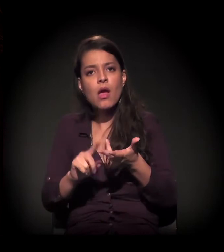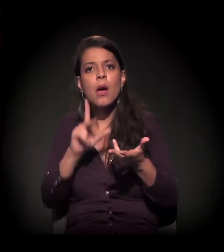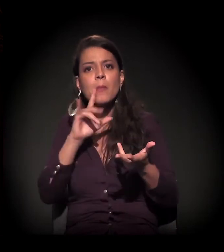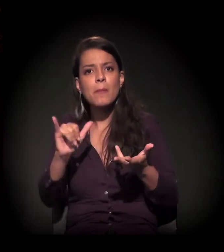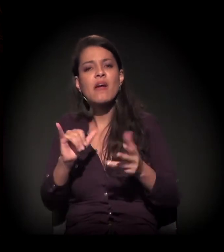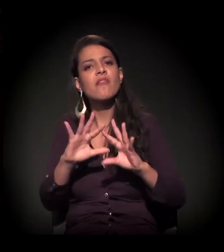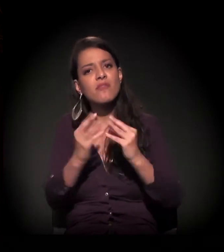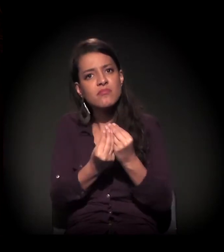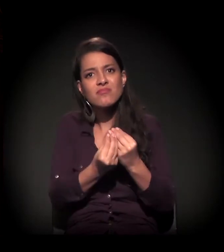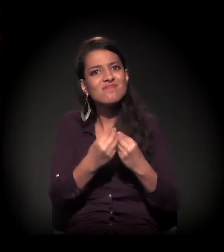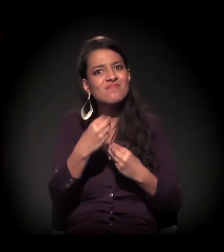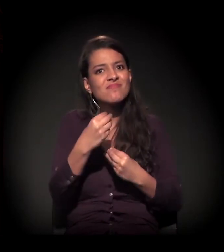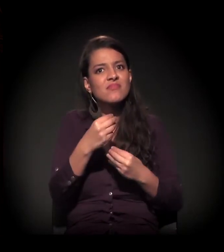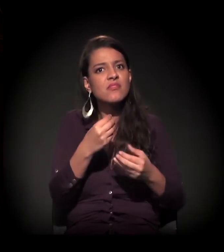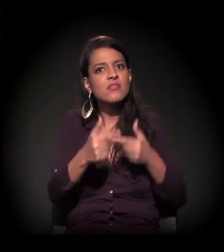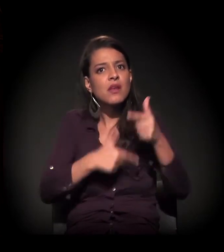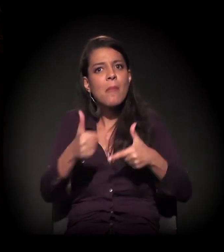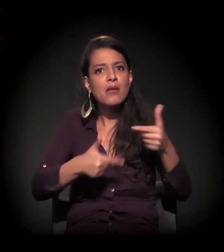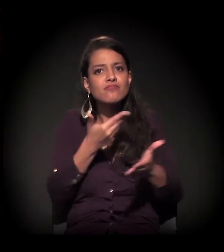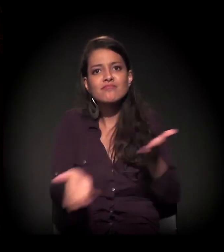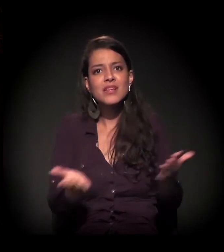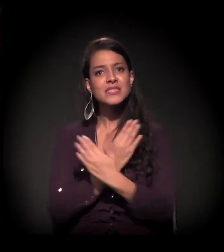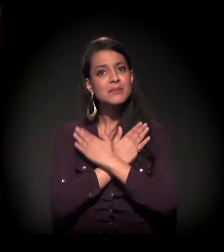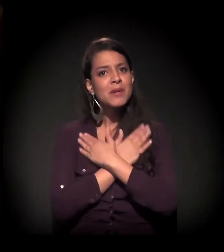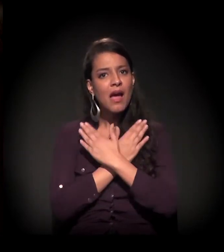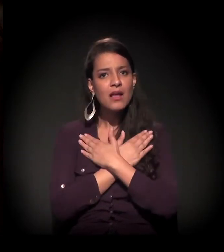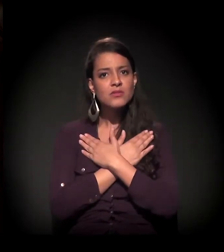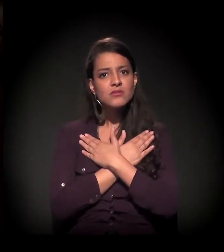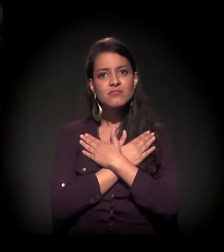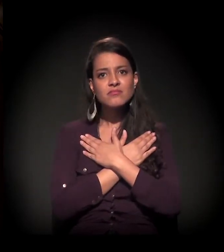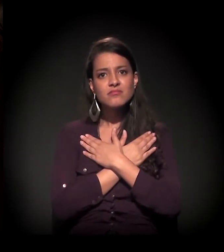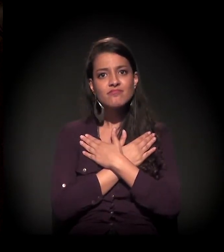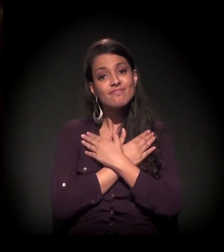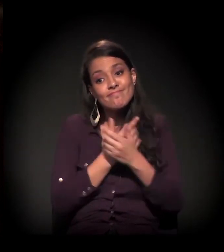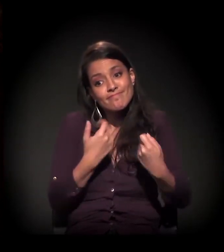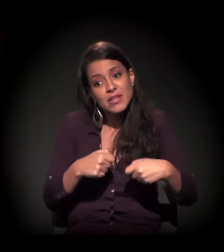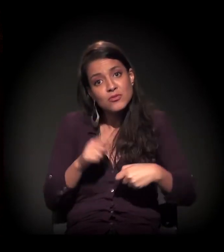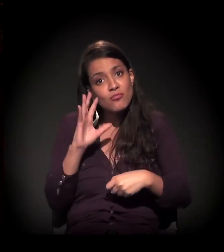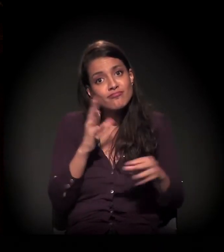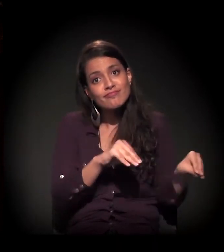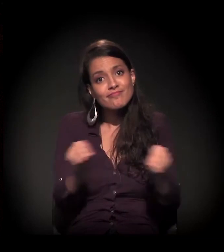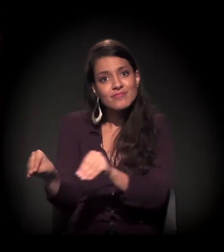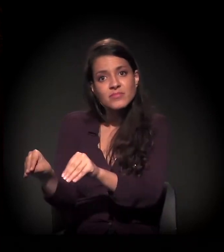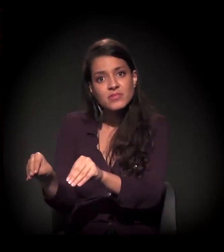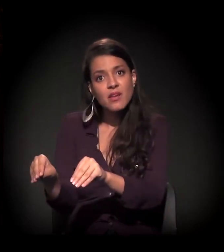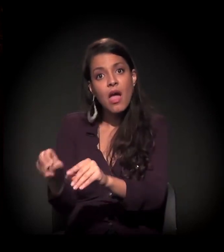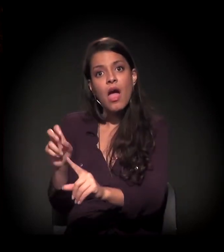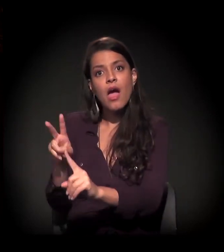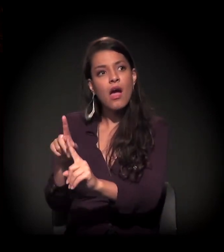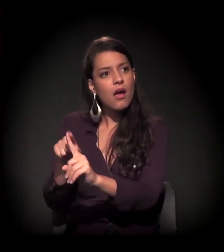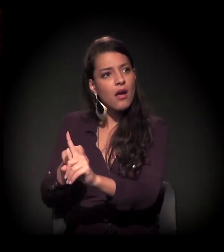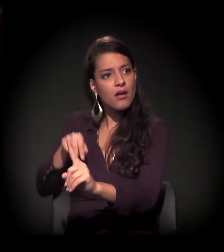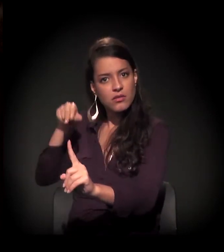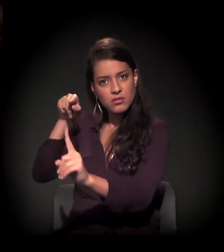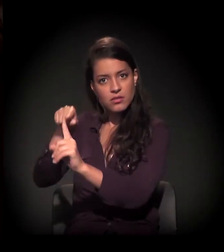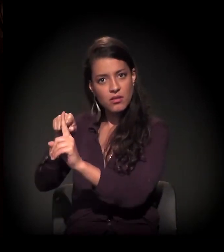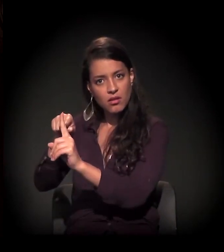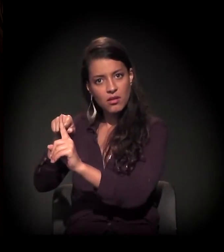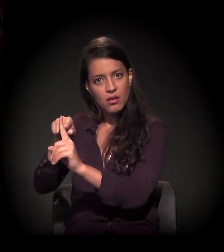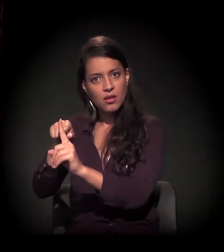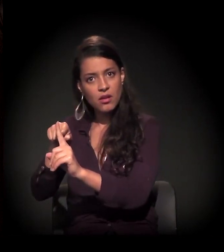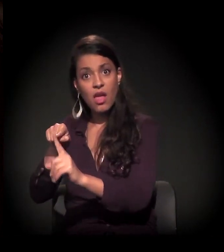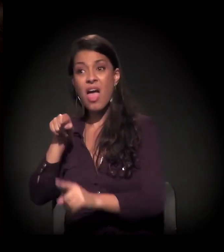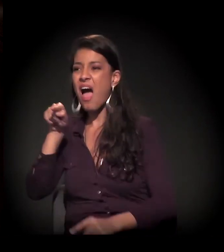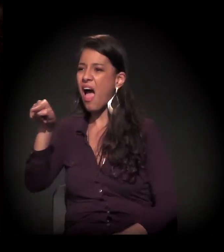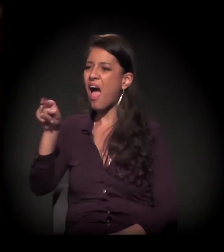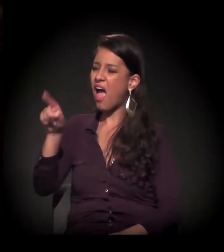E isso tudo se coloca nesse modelo de estigmatizar, de estereotipar: “o cracudo”.